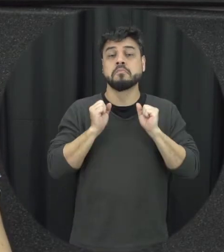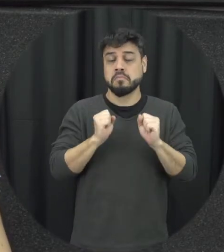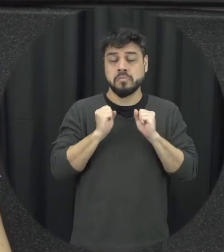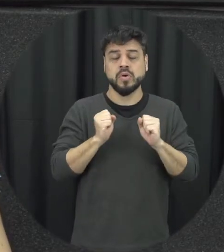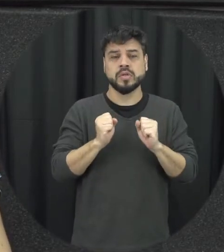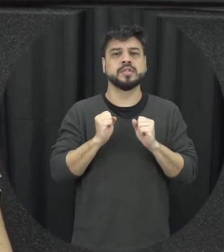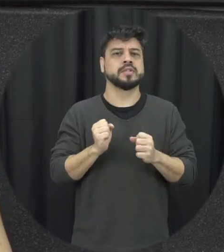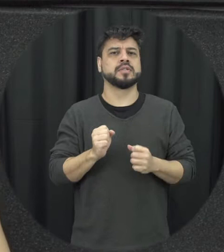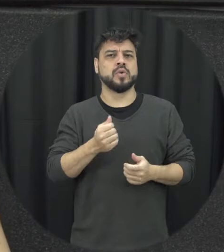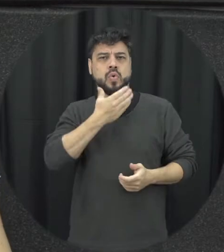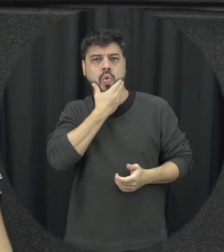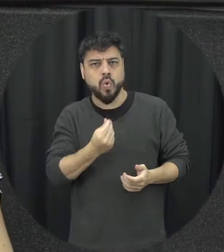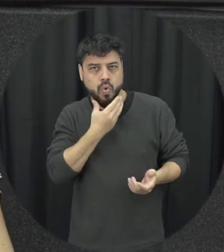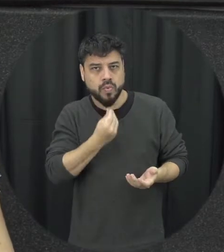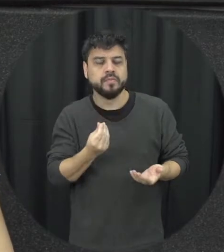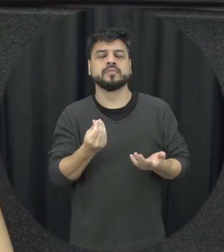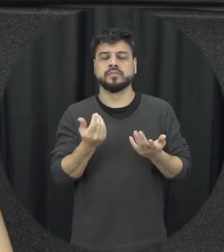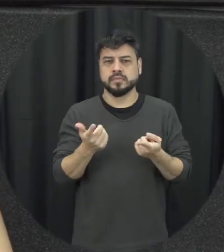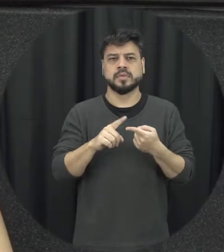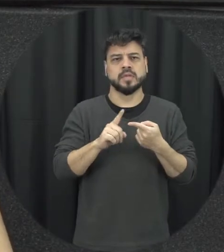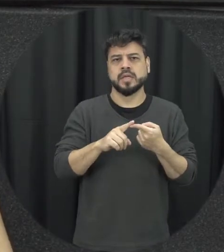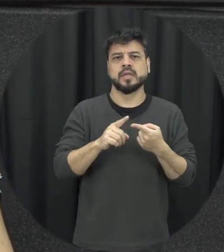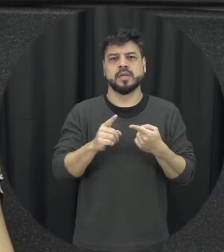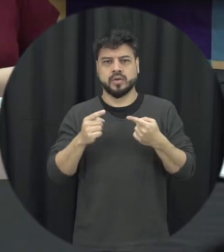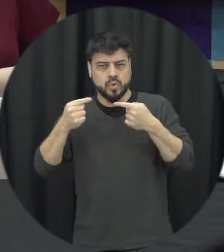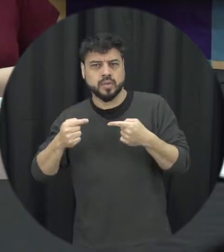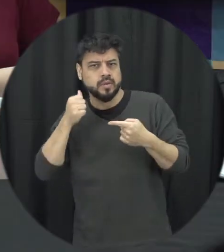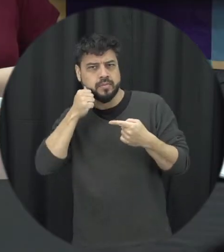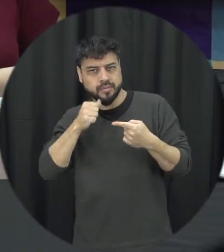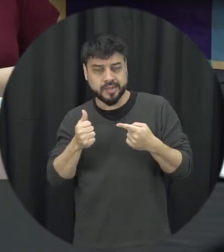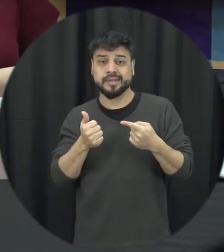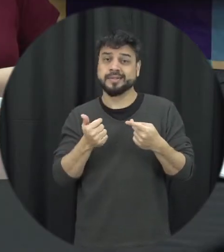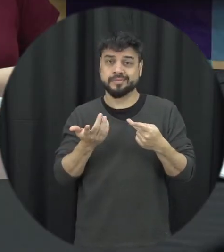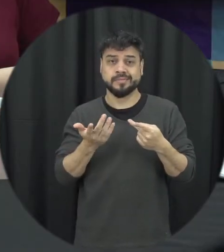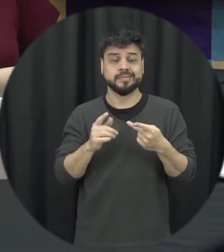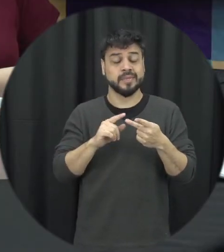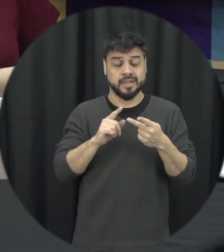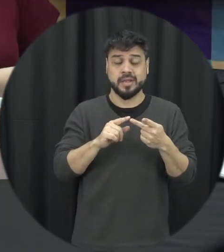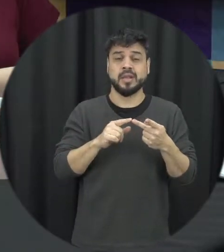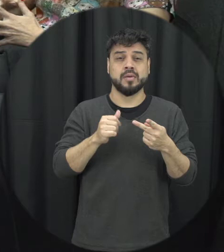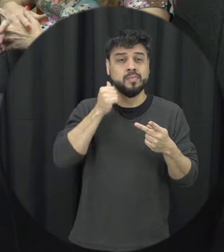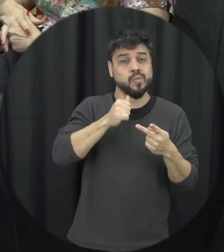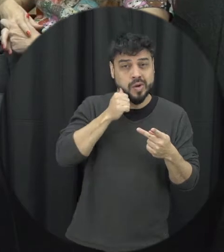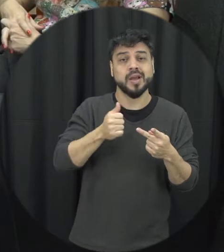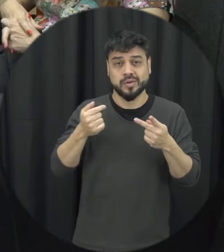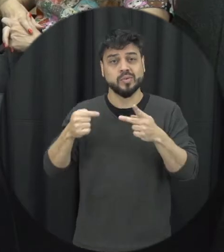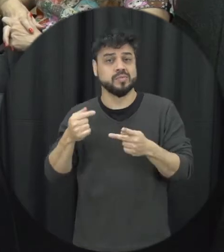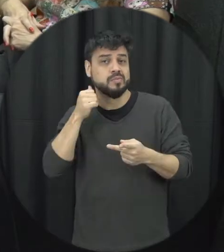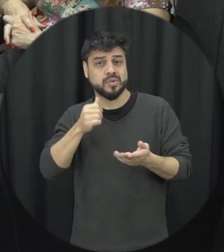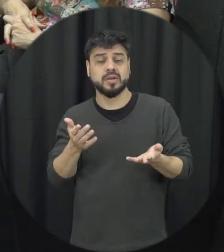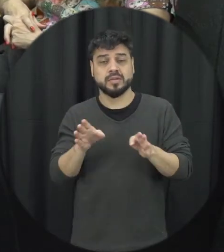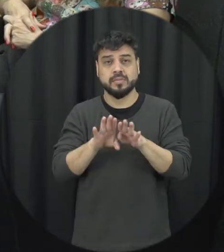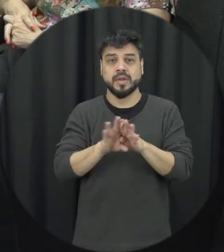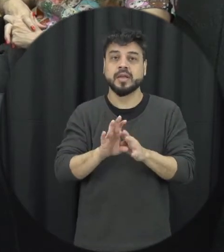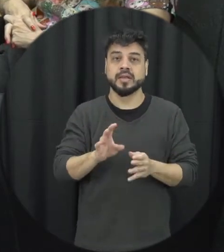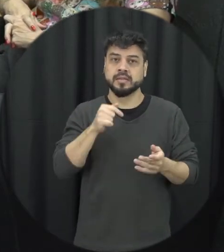tanto homens agredindo mulheres mulheres também agrediram mulheres isso também é considerado aí